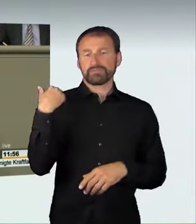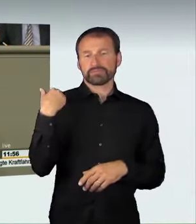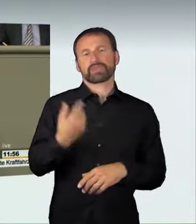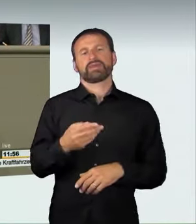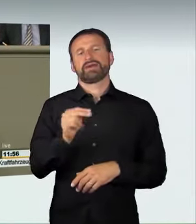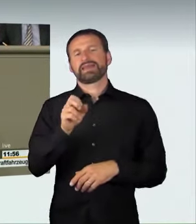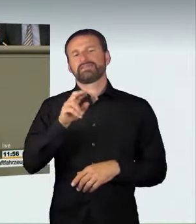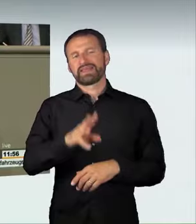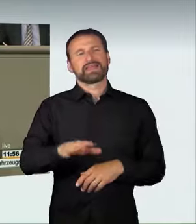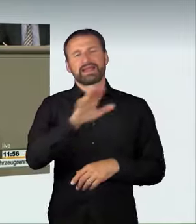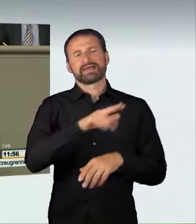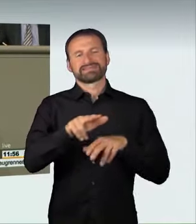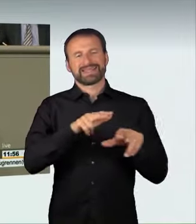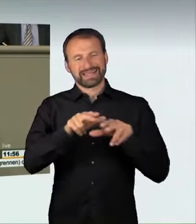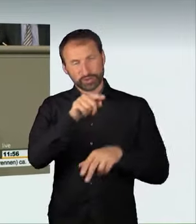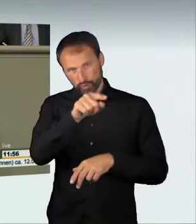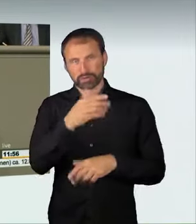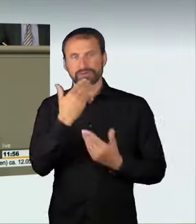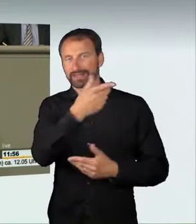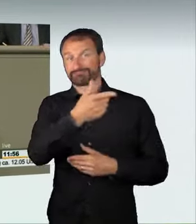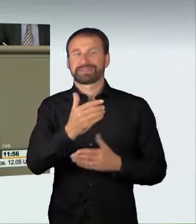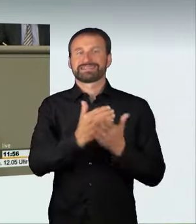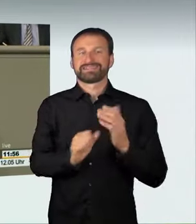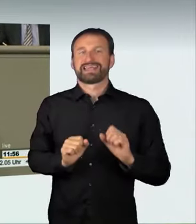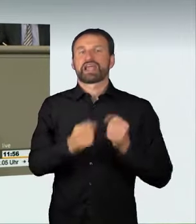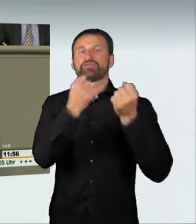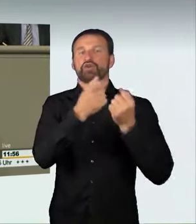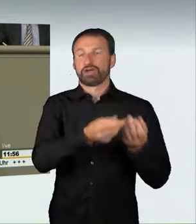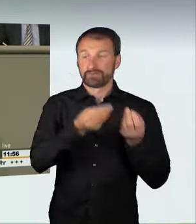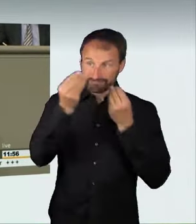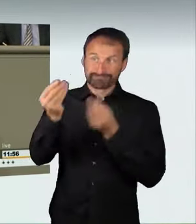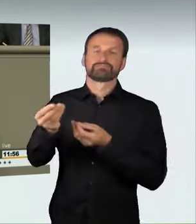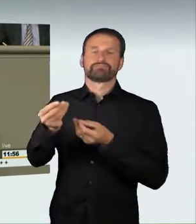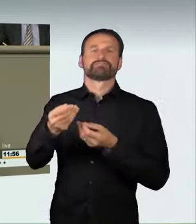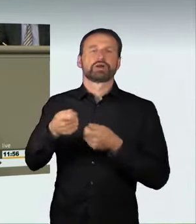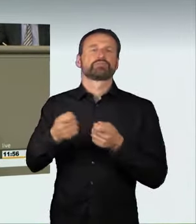unter Justizminister Kutschaty die Initiative für diese wichtige Maßnahme ergriffen hat.